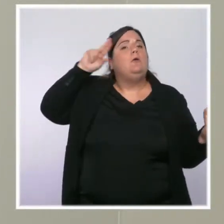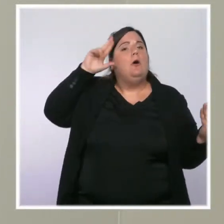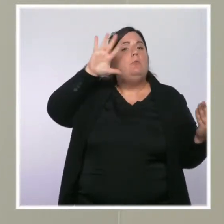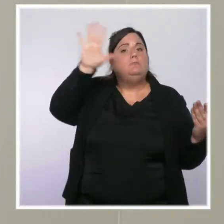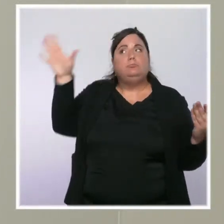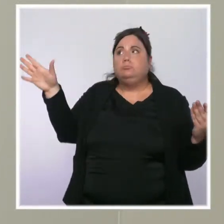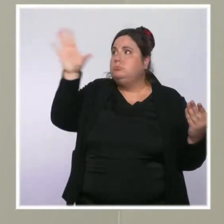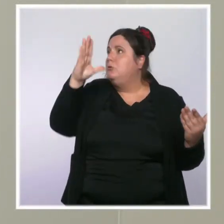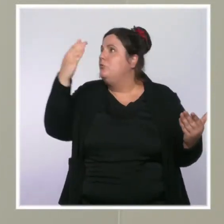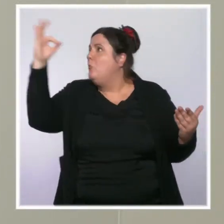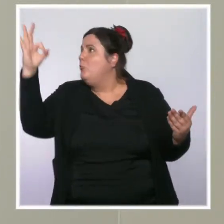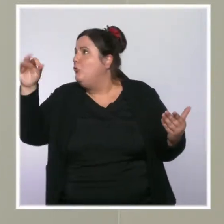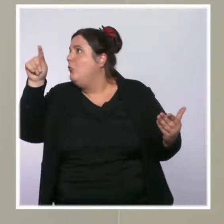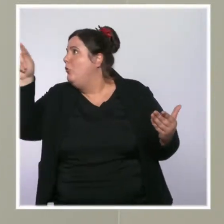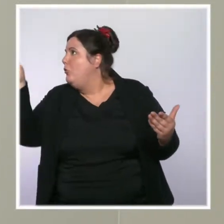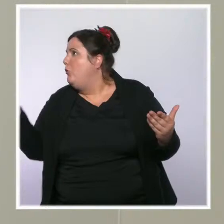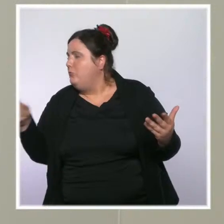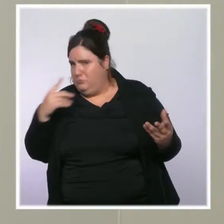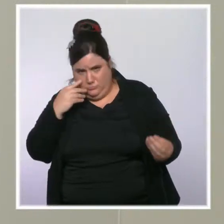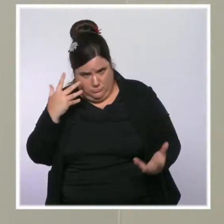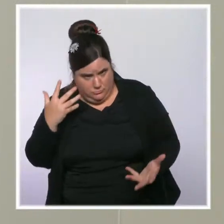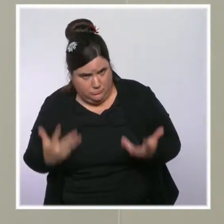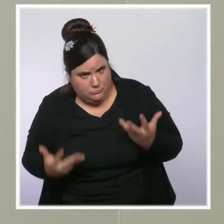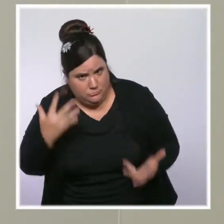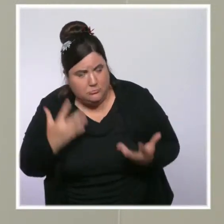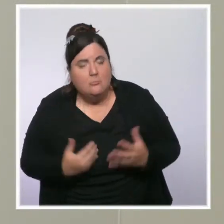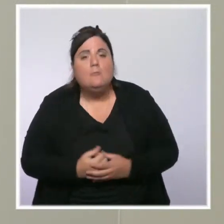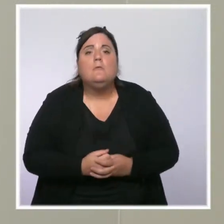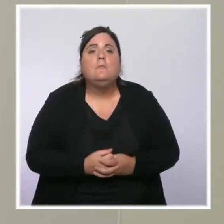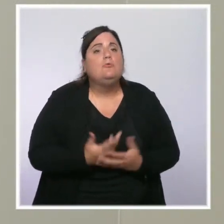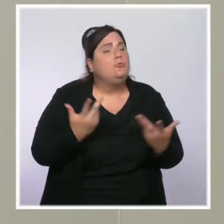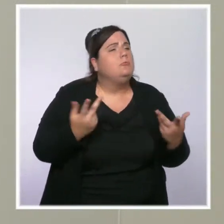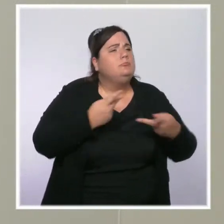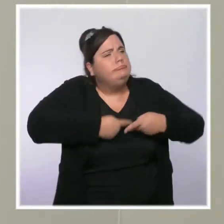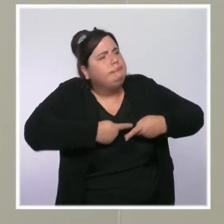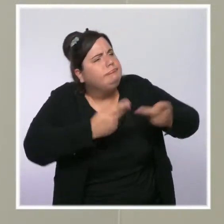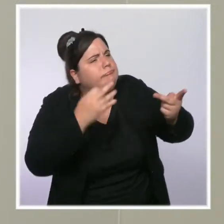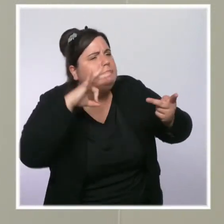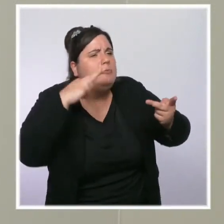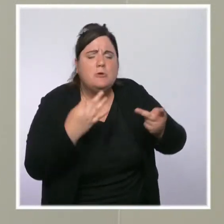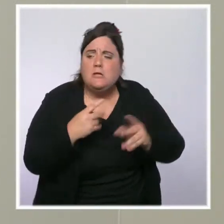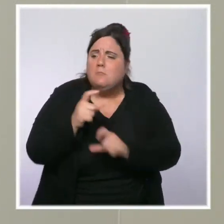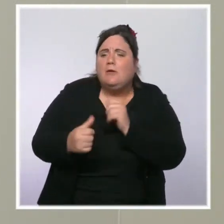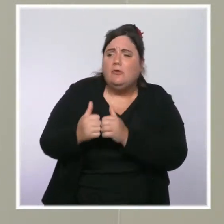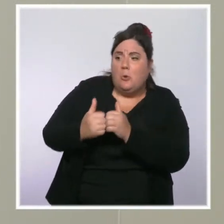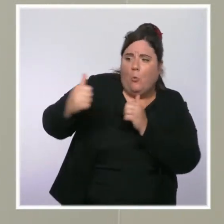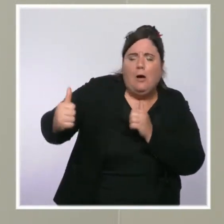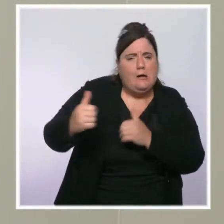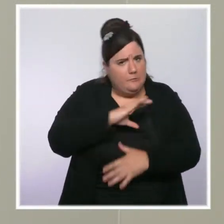On nous a parlé "d'aller vers", des mesures pour essayer de